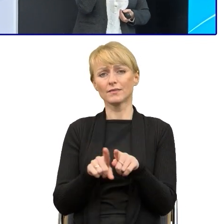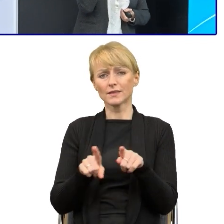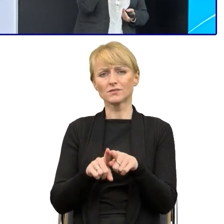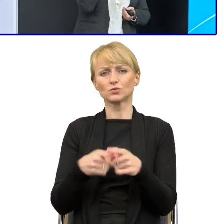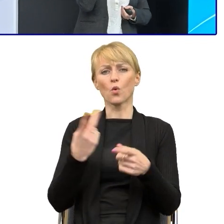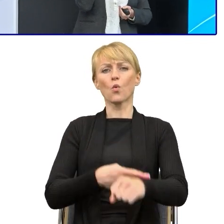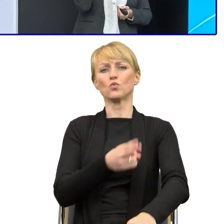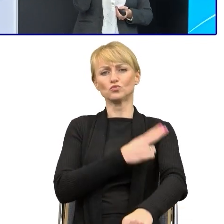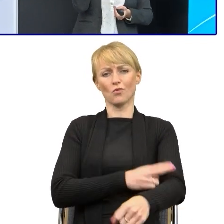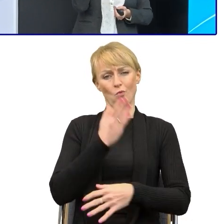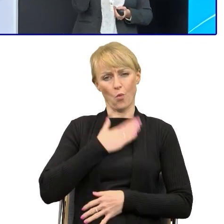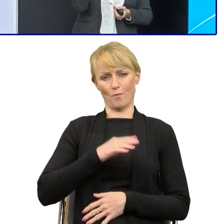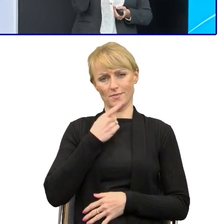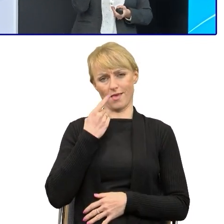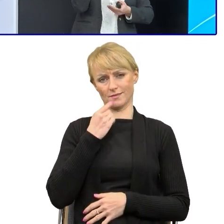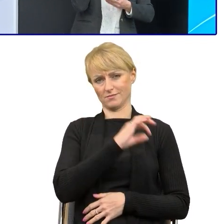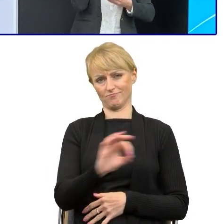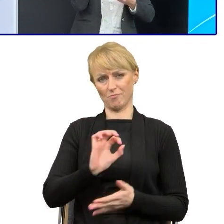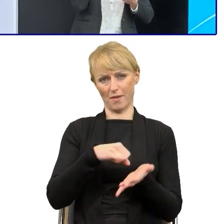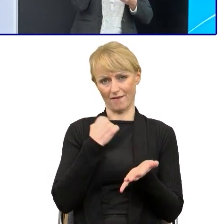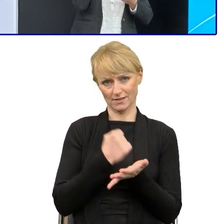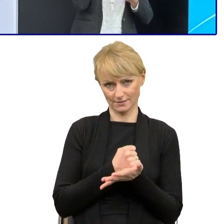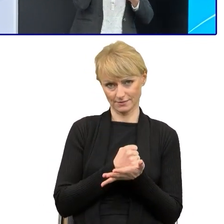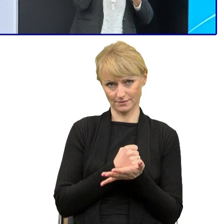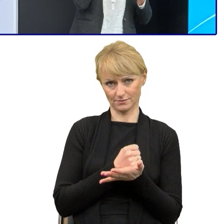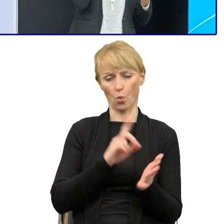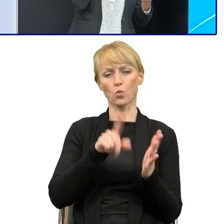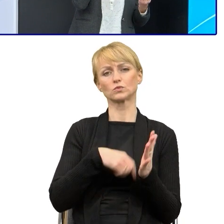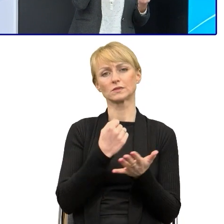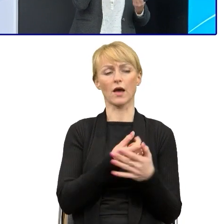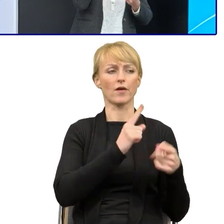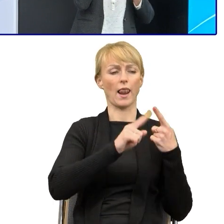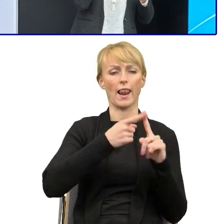Zacytowanie ustawy jest bezpieczne, jeśli mamy napisać to już własnym językiem,